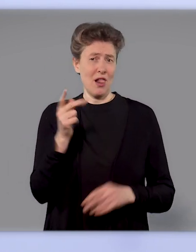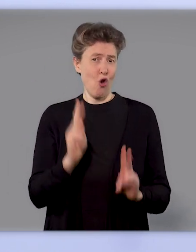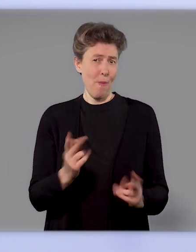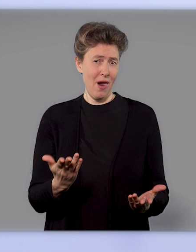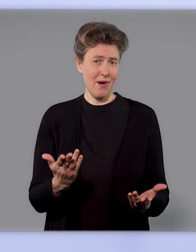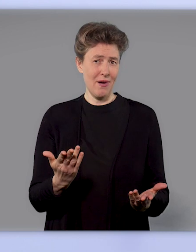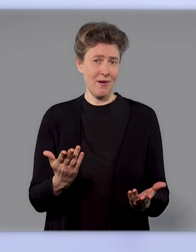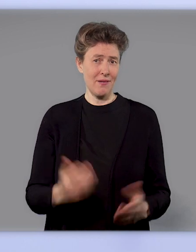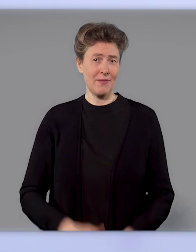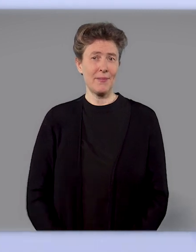muss man dreimal impfen.